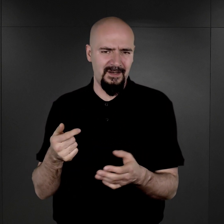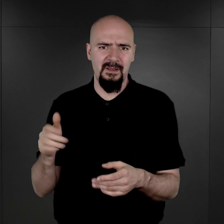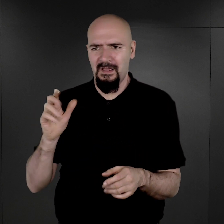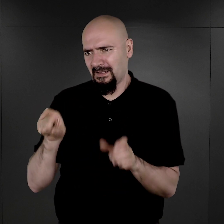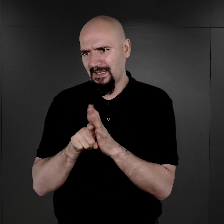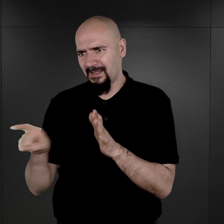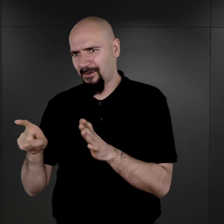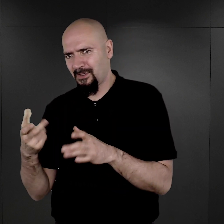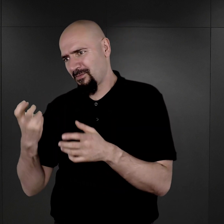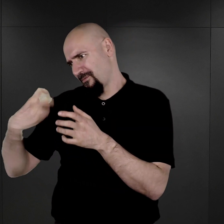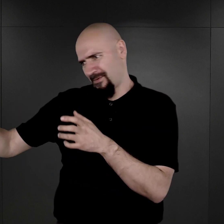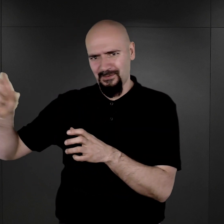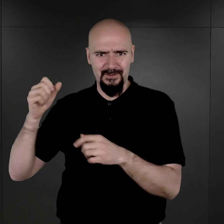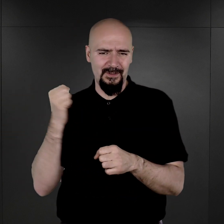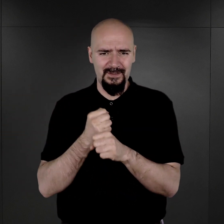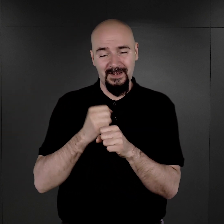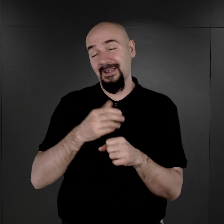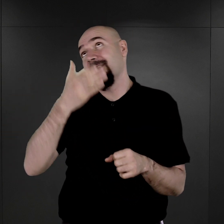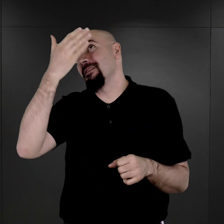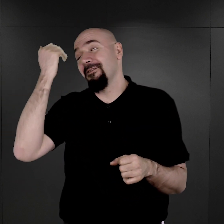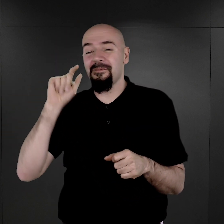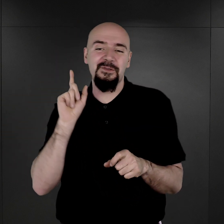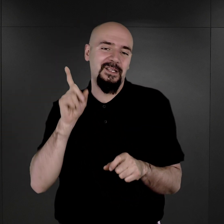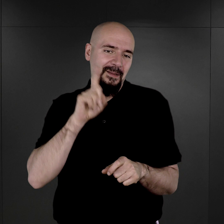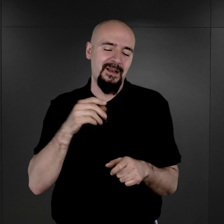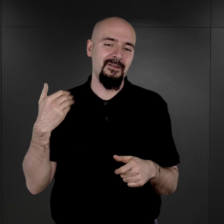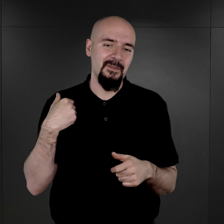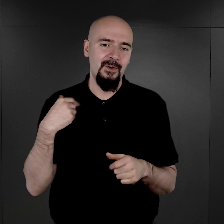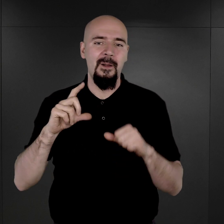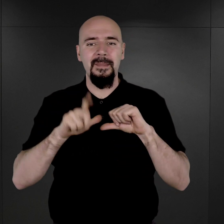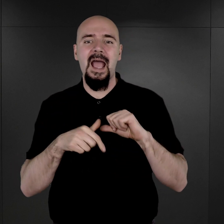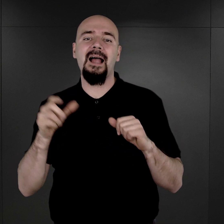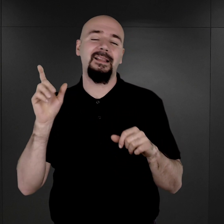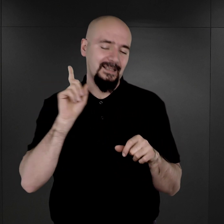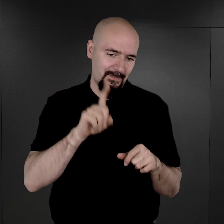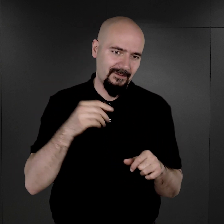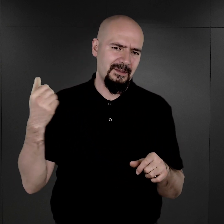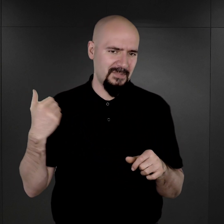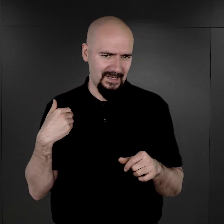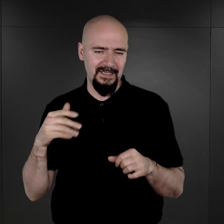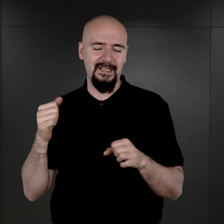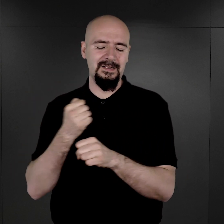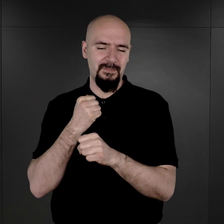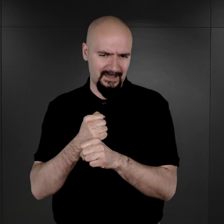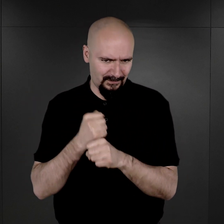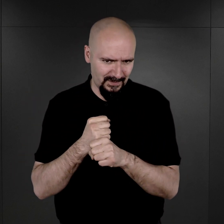Ale czy tak naprawdę się stało, trudno powiedzieć. Ale rzeczywiście była taka komórka. Mieli oni swoją wydzieloną pracownię.